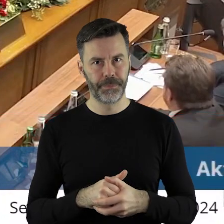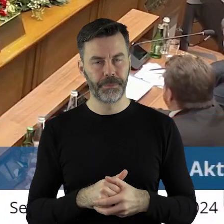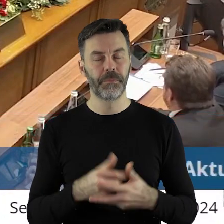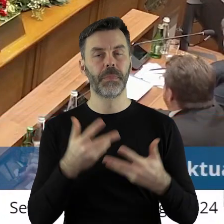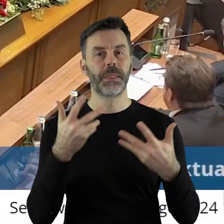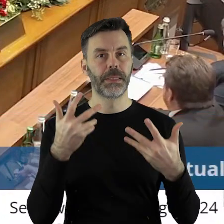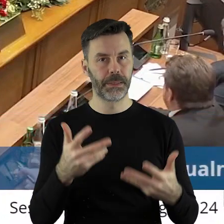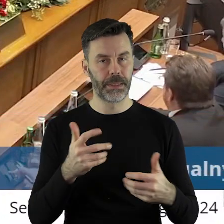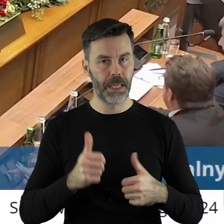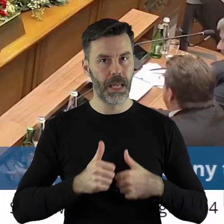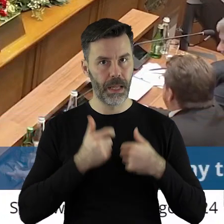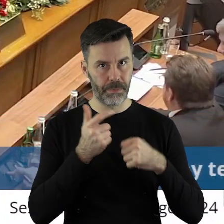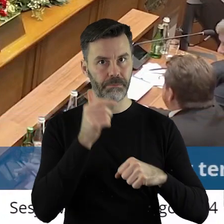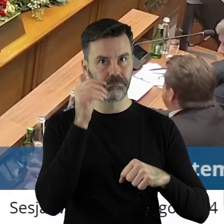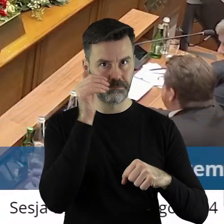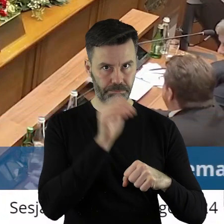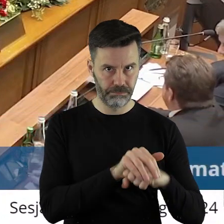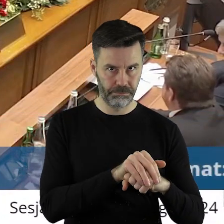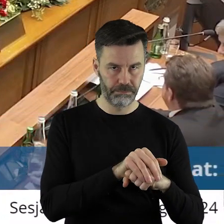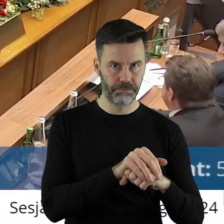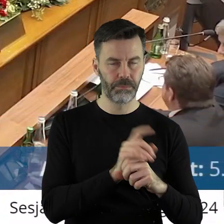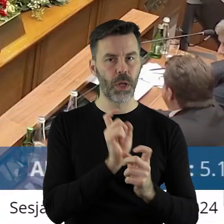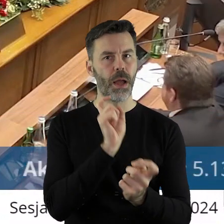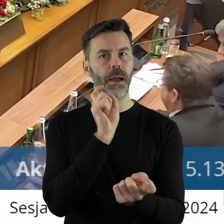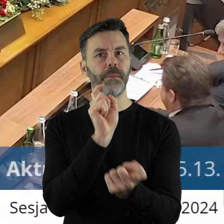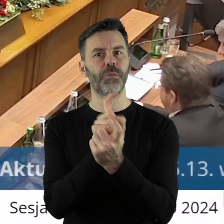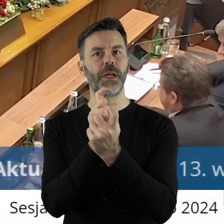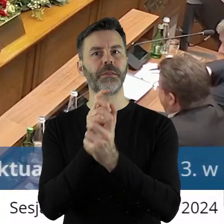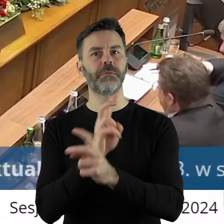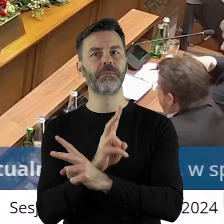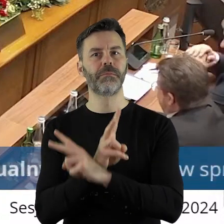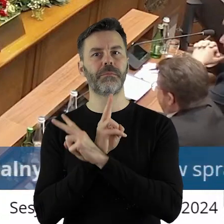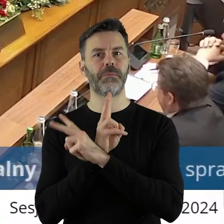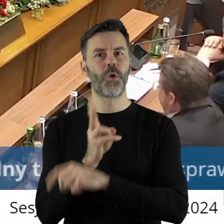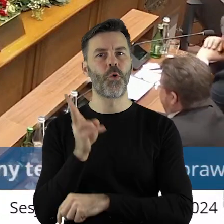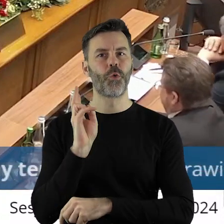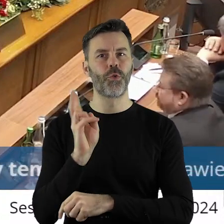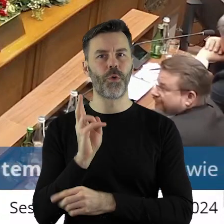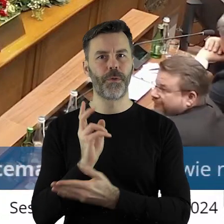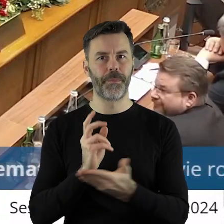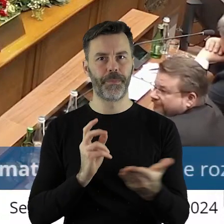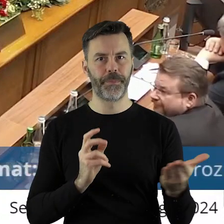jest za podjęciem, kto jest przeciw, kto się wstrzymał?